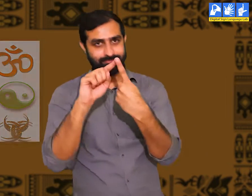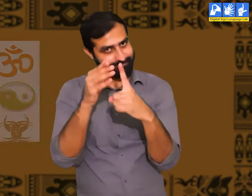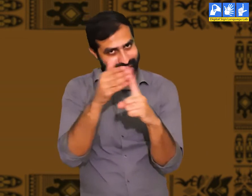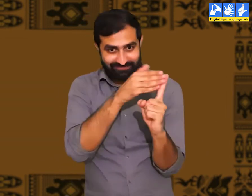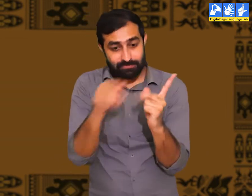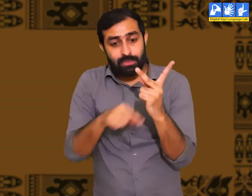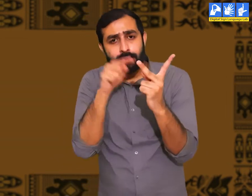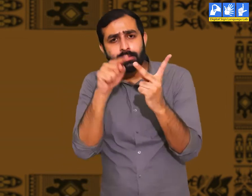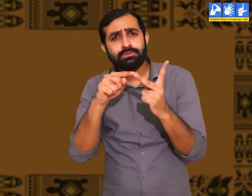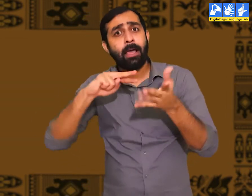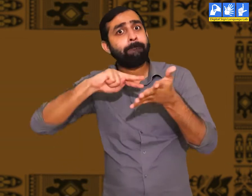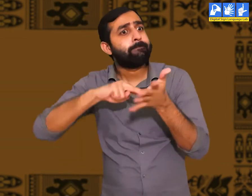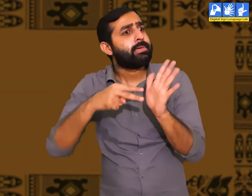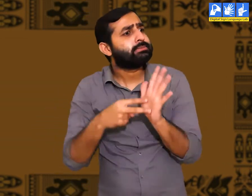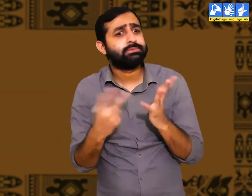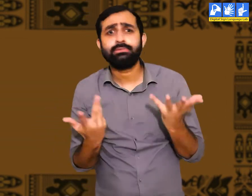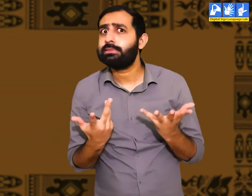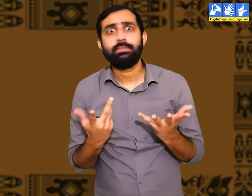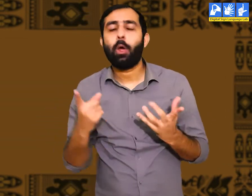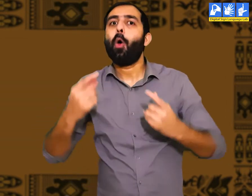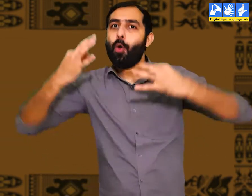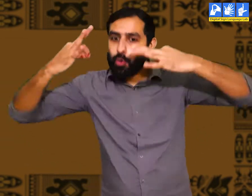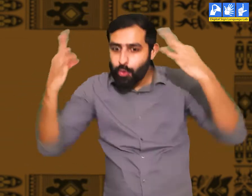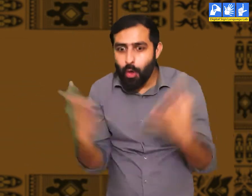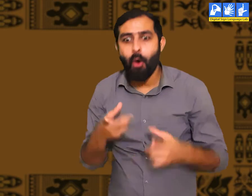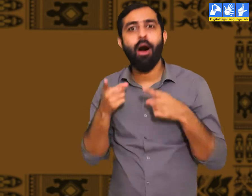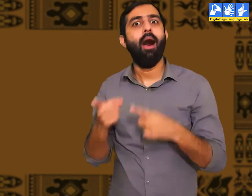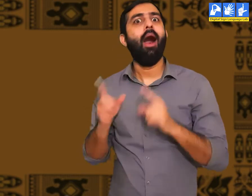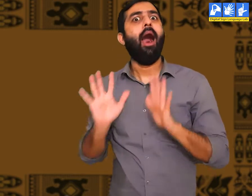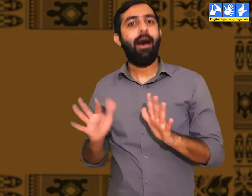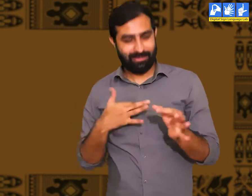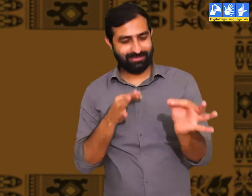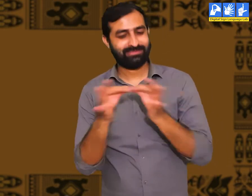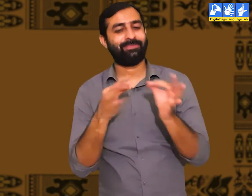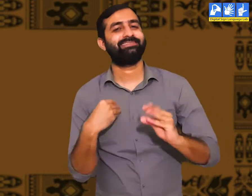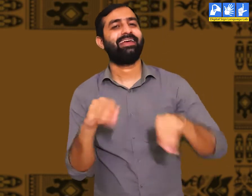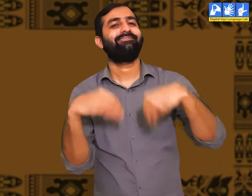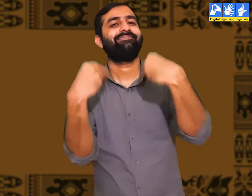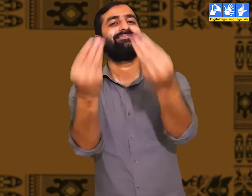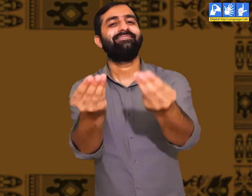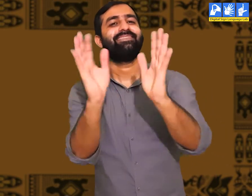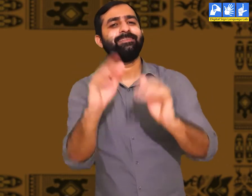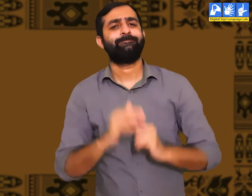संस्कृति शब्द का ये पहला अर्थ था। इसका दूसरा अर्थ भी हैं। मैं आपको बताता हूँ।